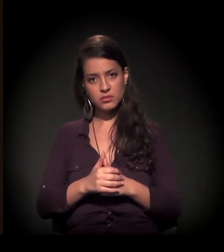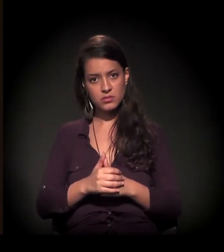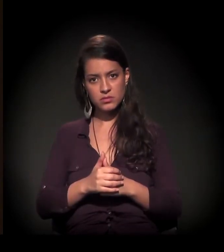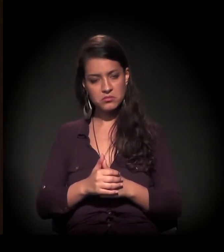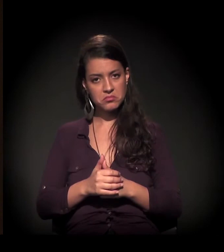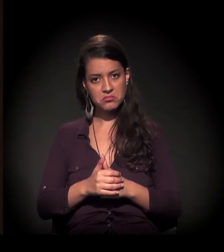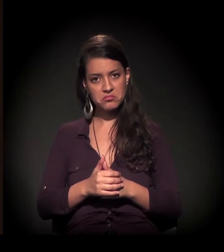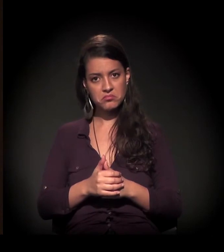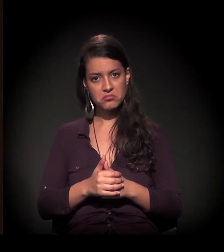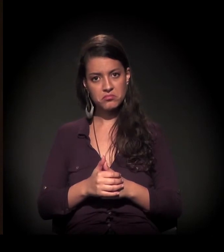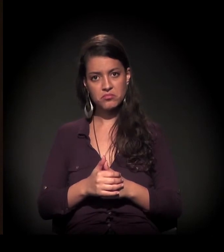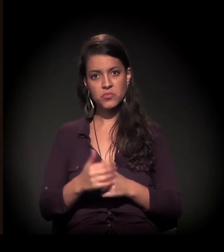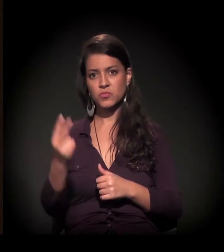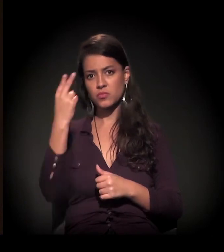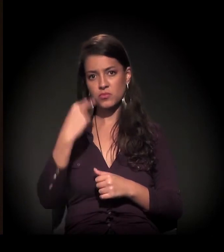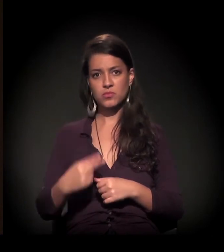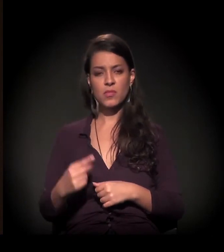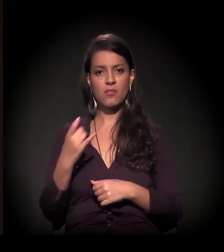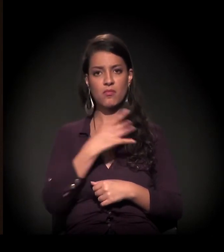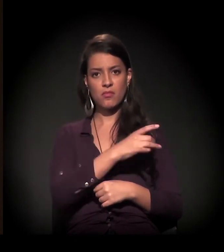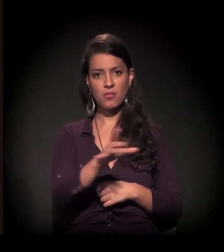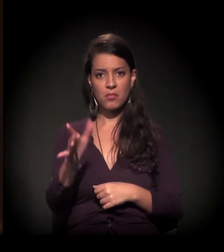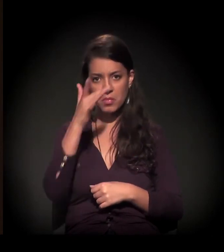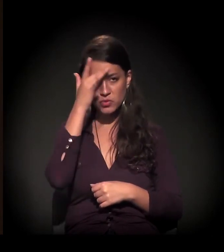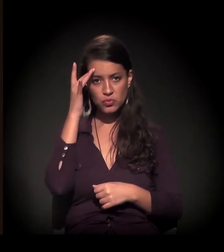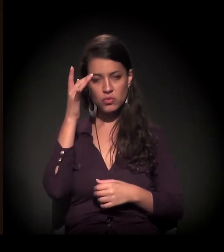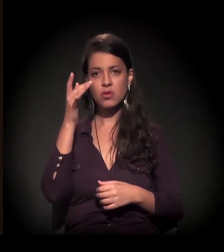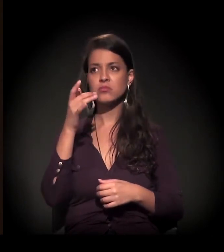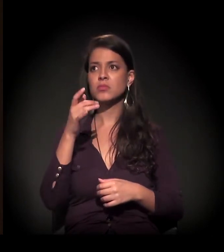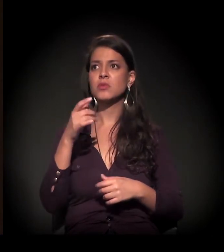Não se olham singularidades, particularidades, demandas.